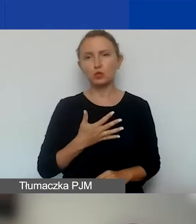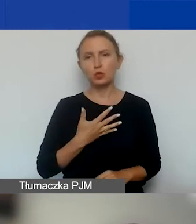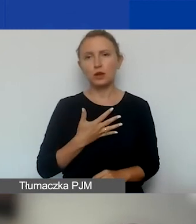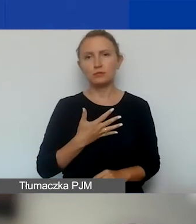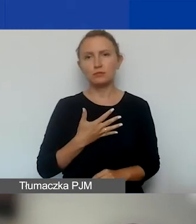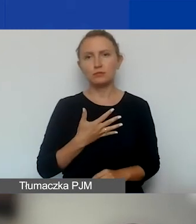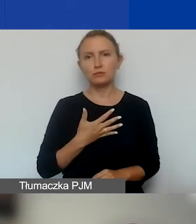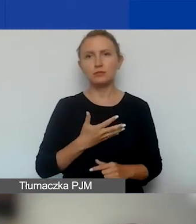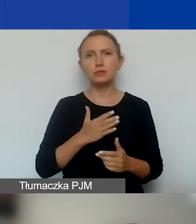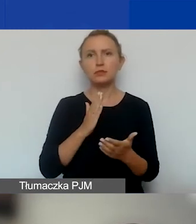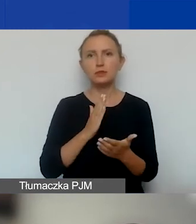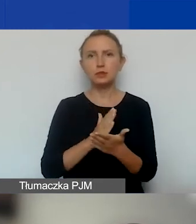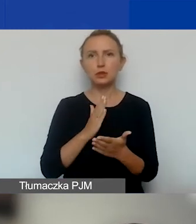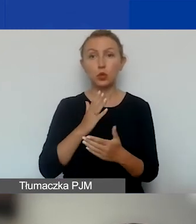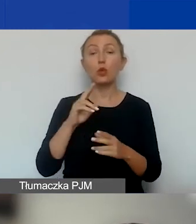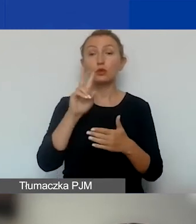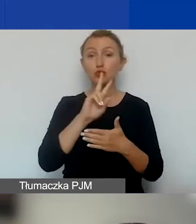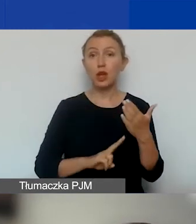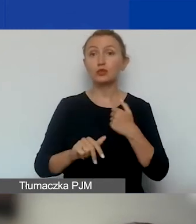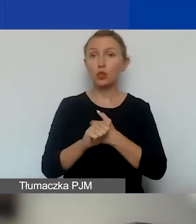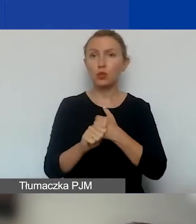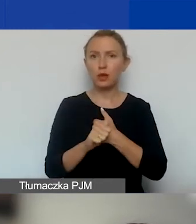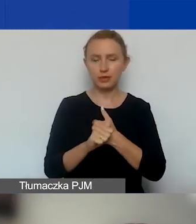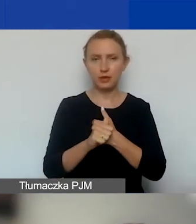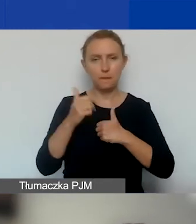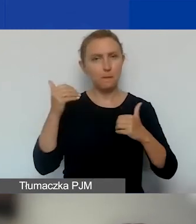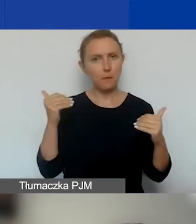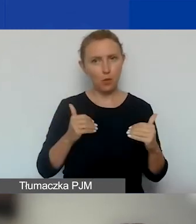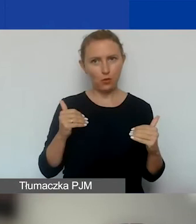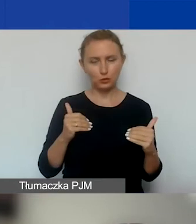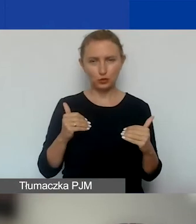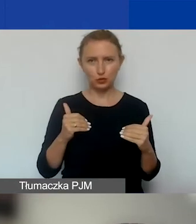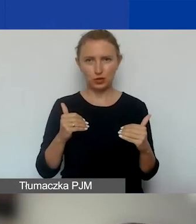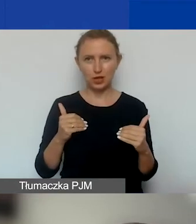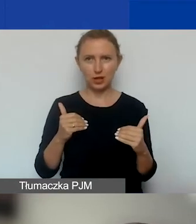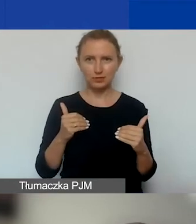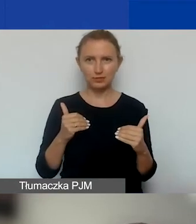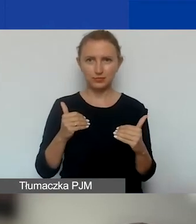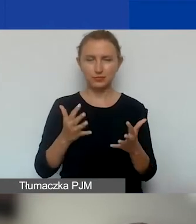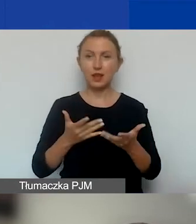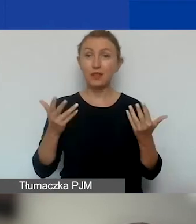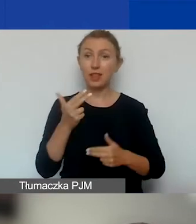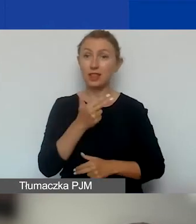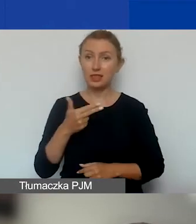że tylko i wyłącznie czytając te dokumenty można wiele na temat wymogów,